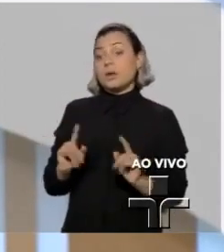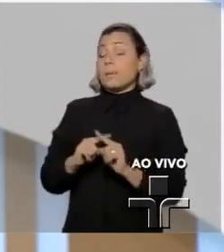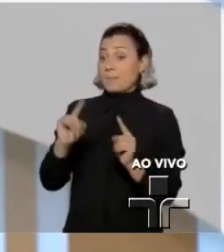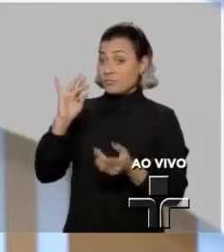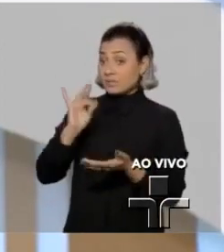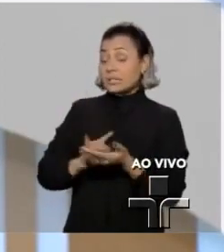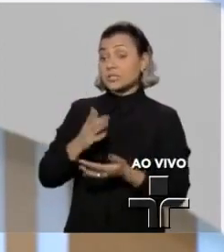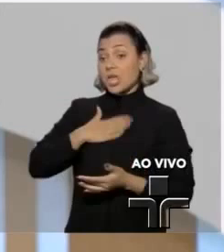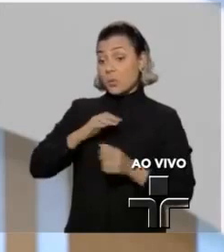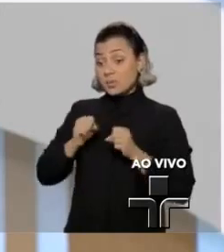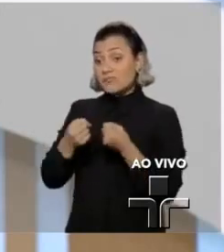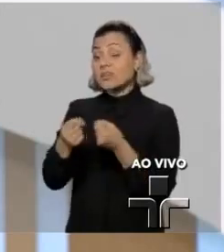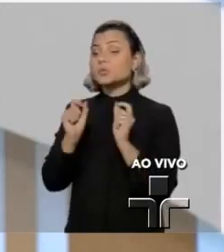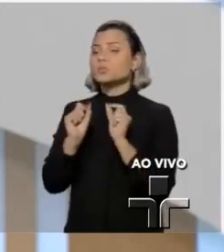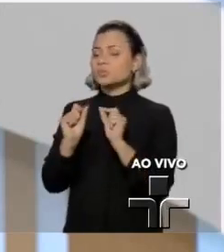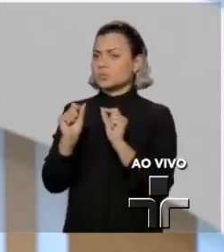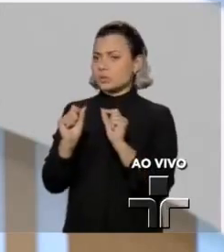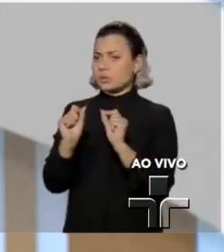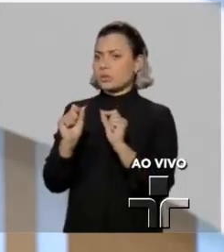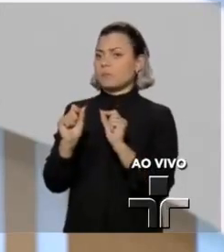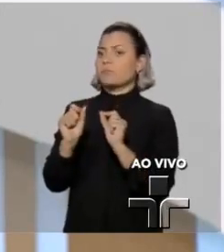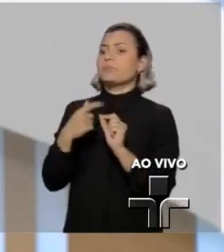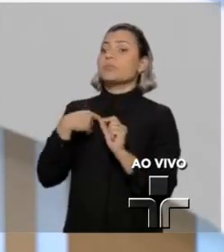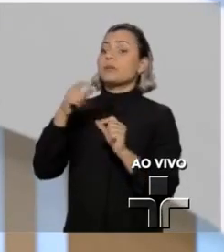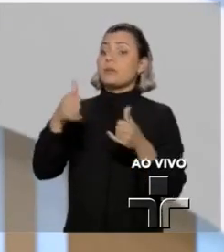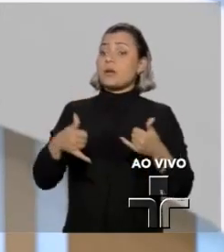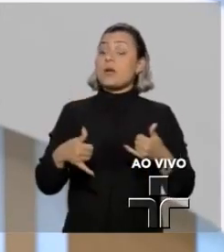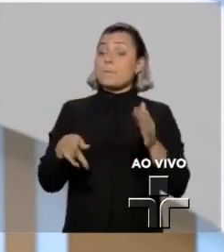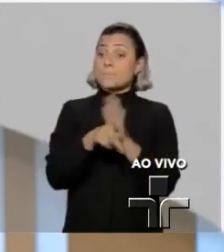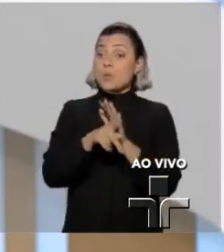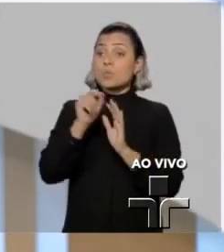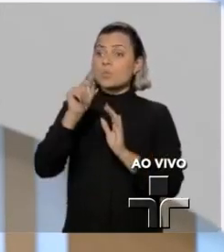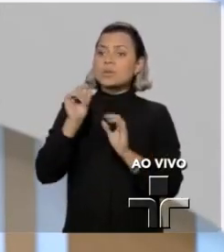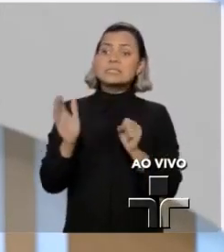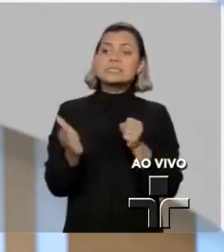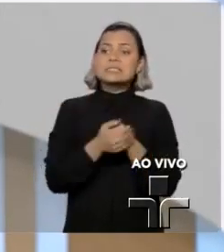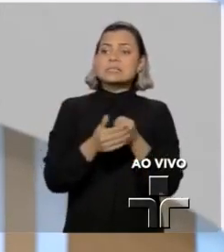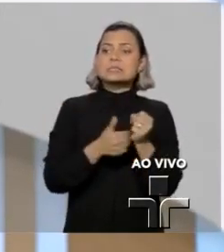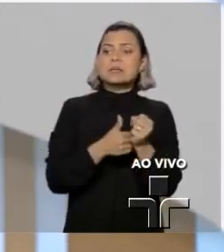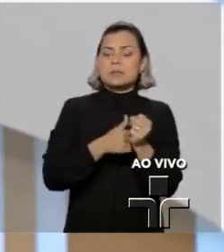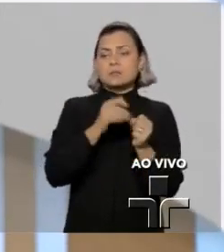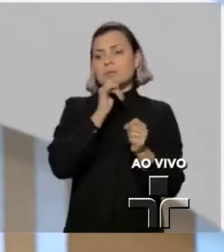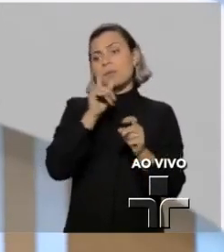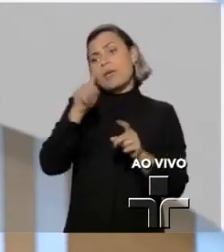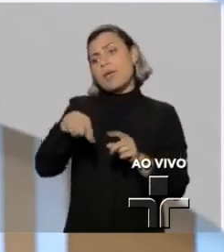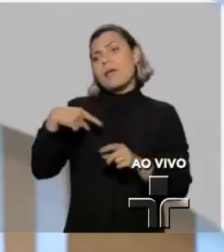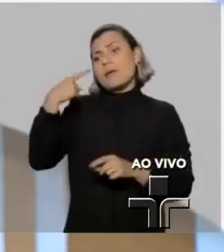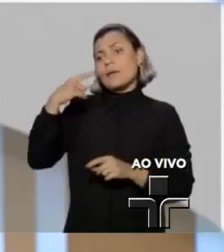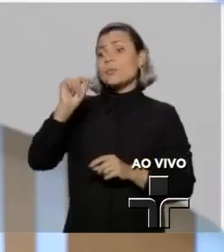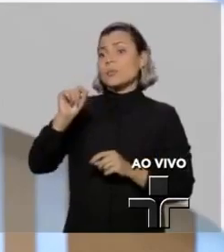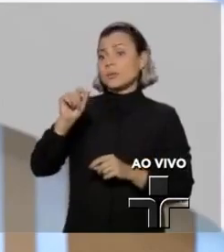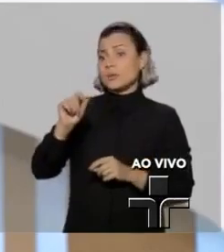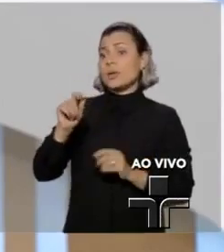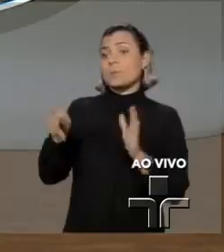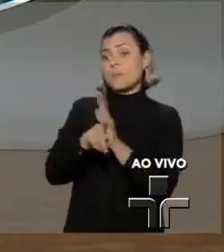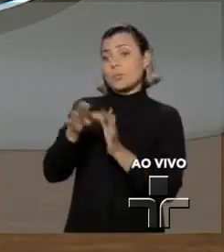Eu defendo a garantia do sigilo da fonte, aliás, jurisprudência que o doutor Sérgio Moro pontificou.